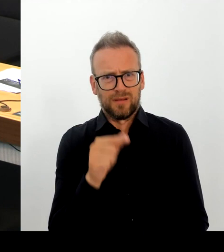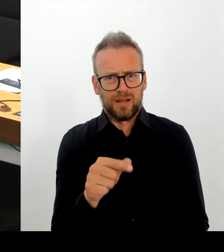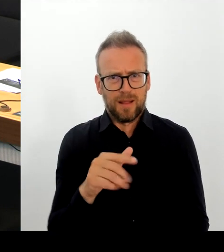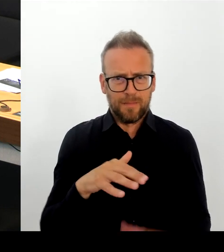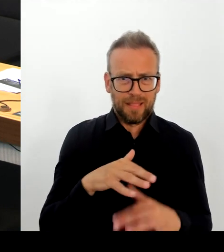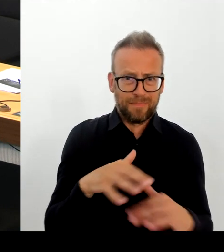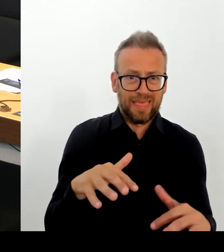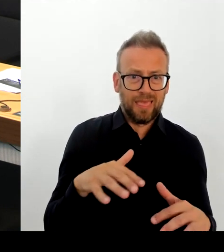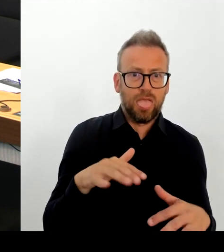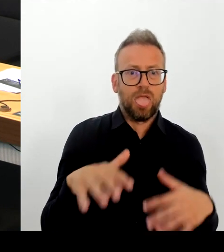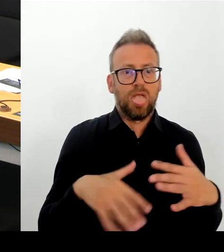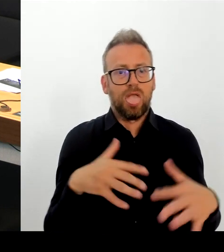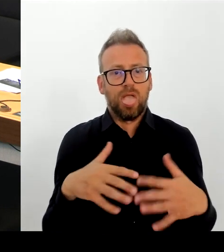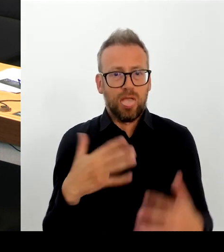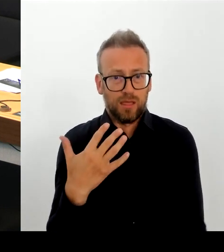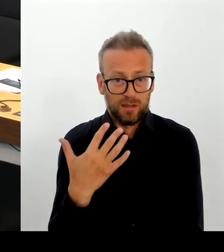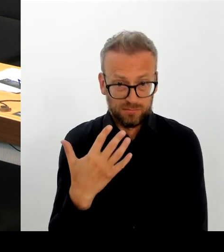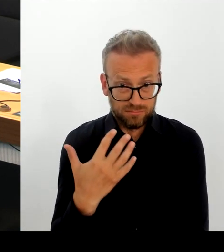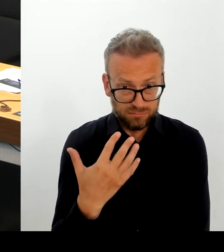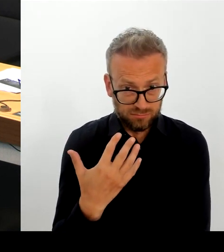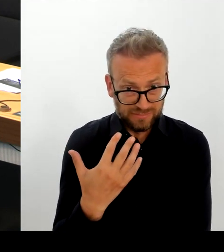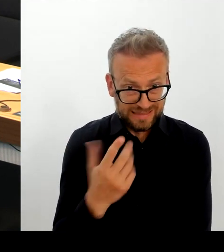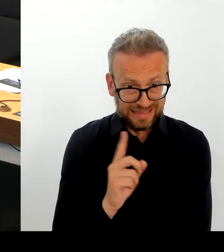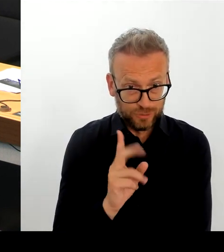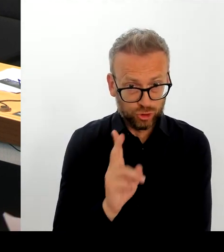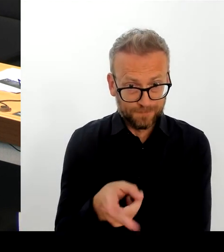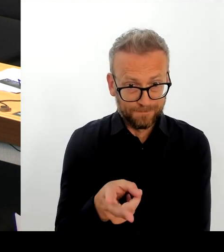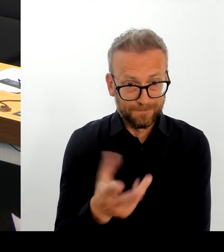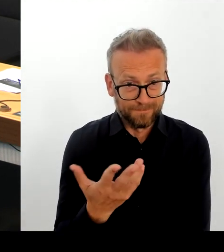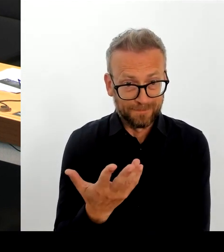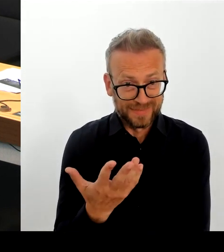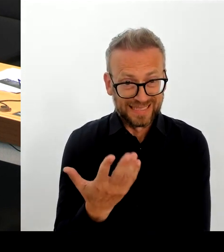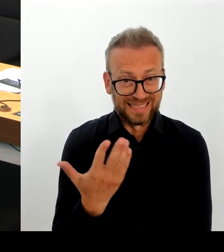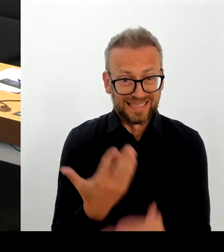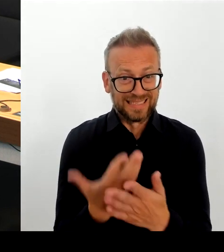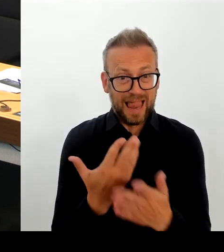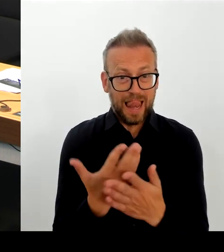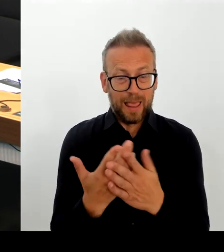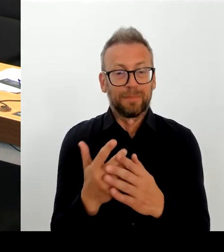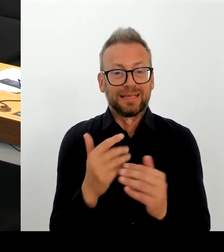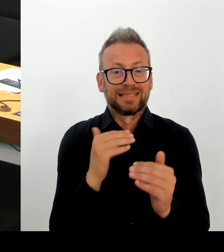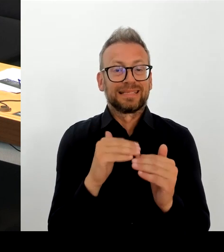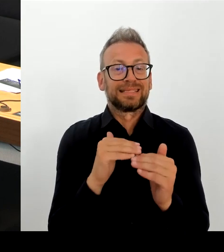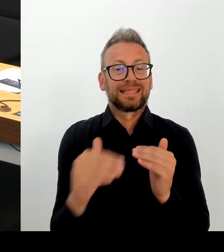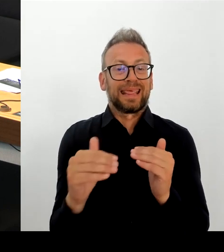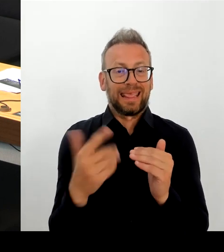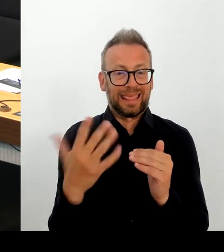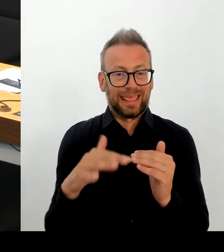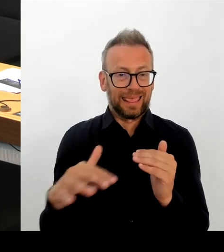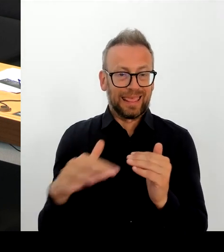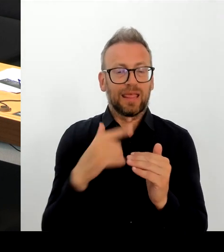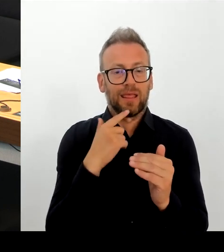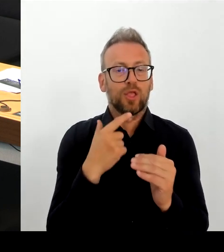der Humanität einzu halten. Und das finde ich auch richtig. Danke schön. (Beifall) (Rednerwechsel)